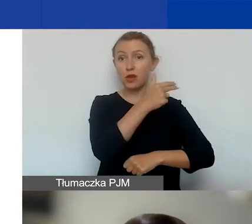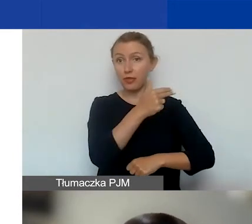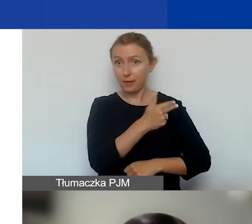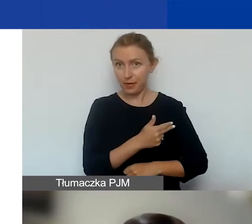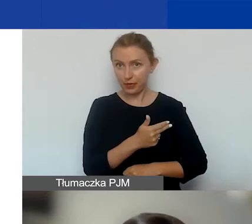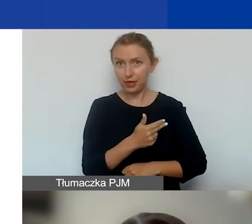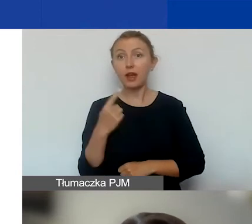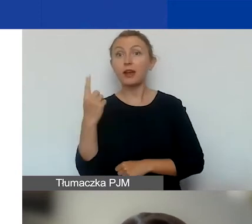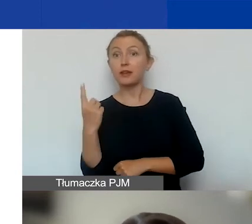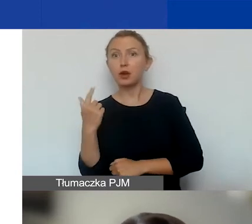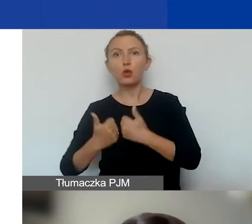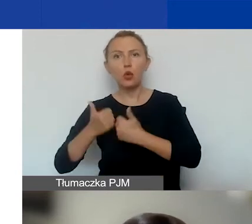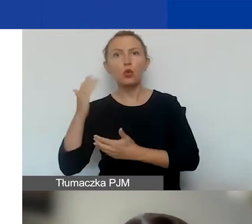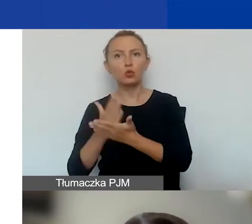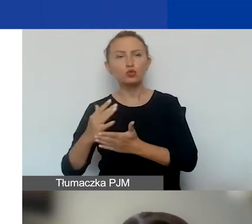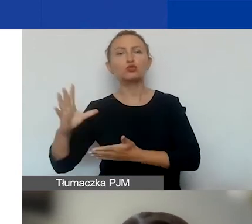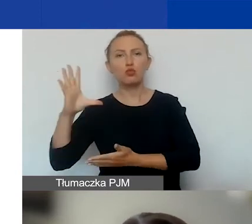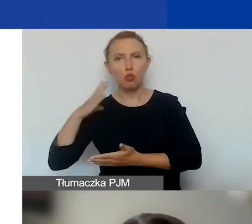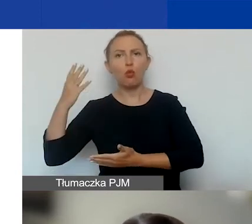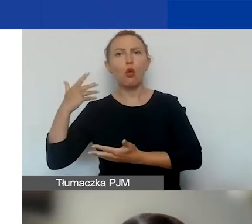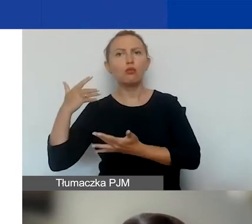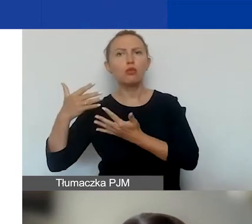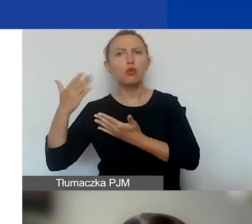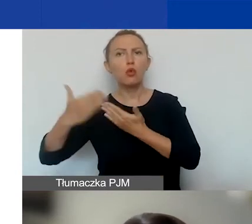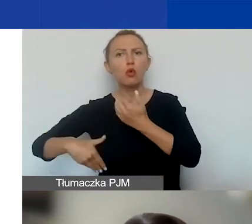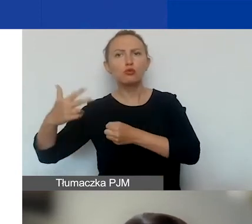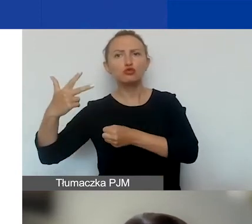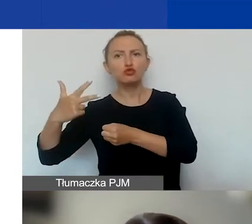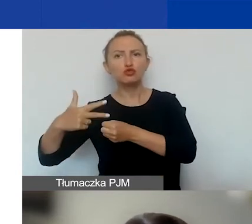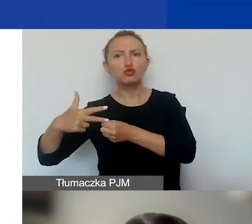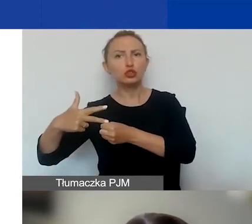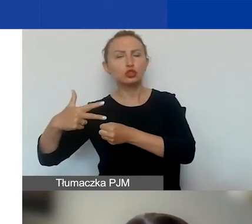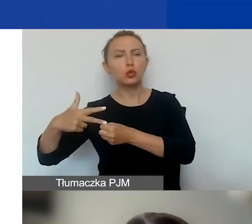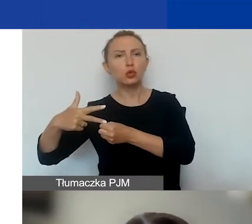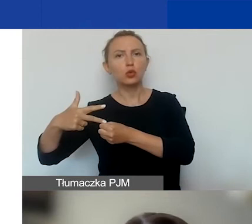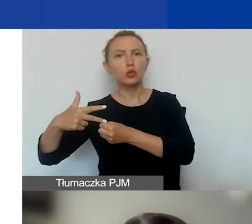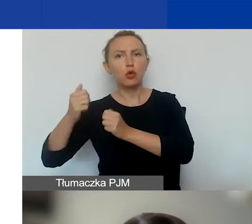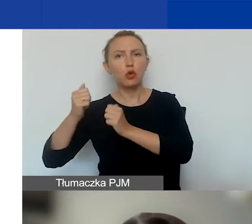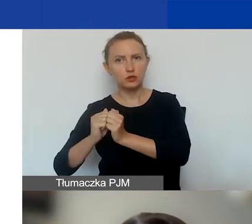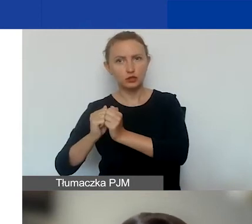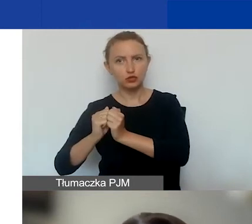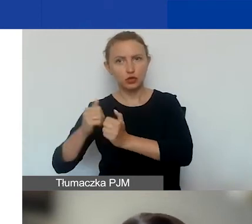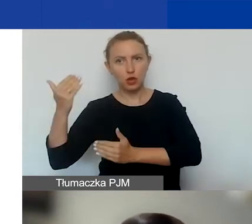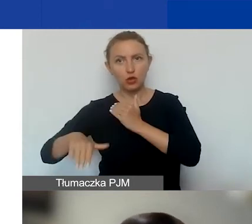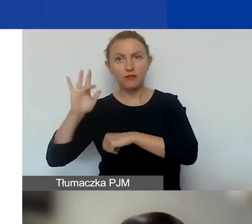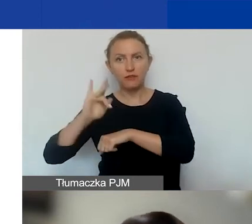Jeden już się odbył i kończy się, 30 września będą wyniki.